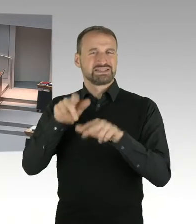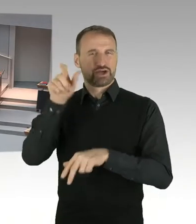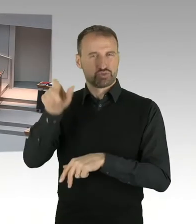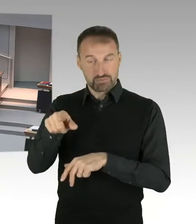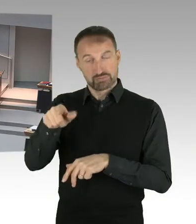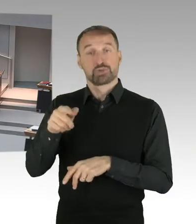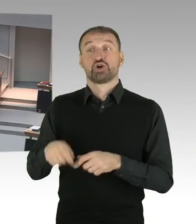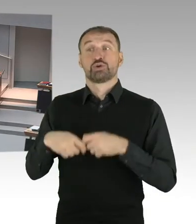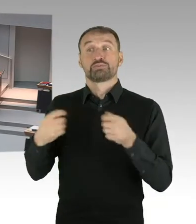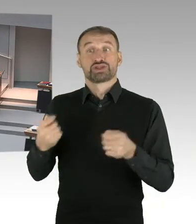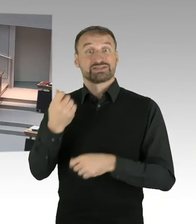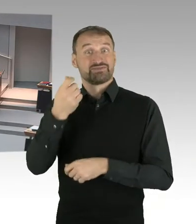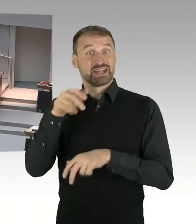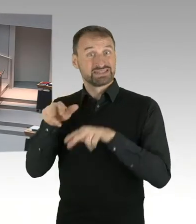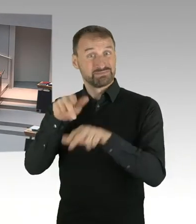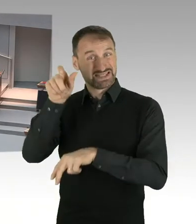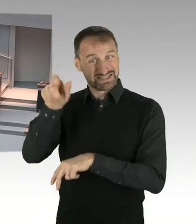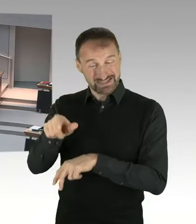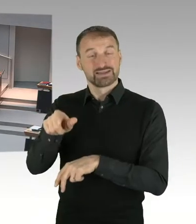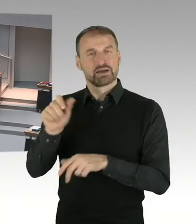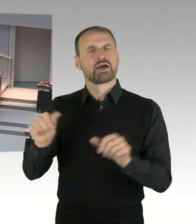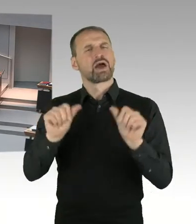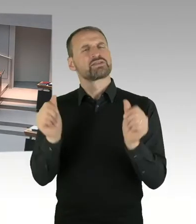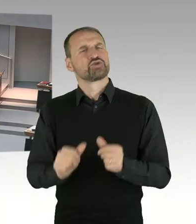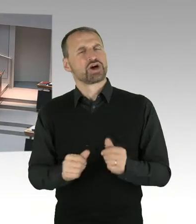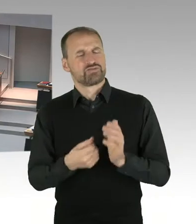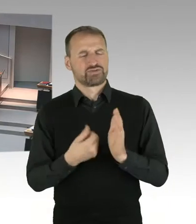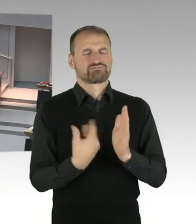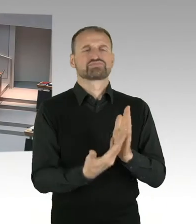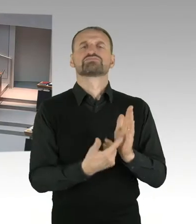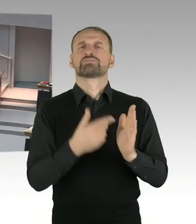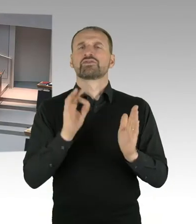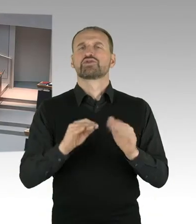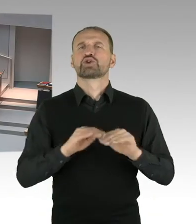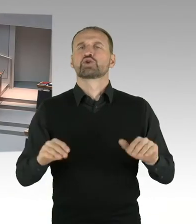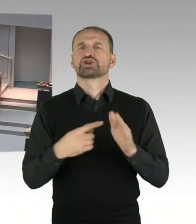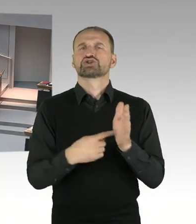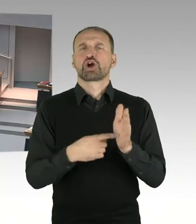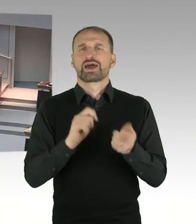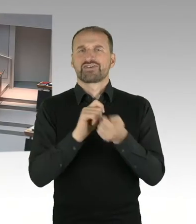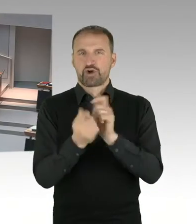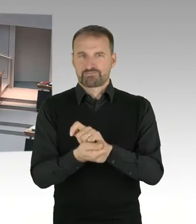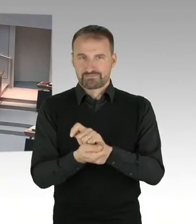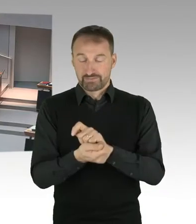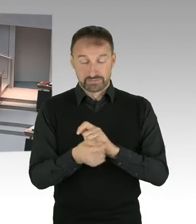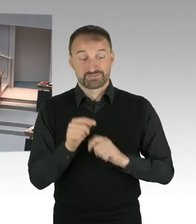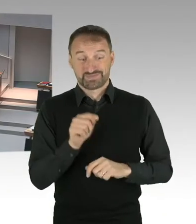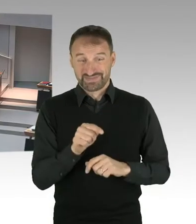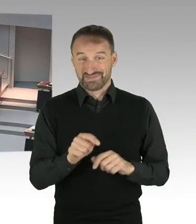Aus diesem, dieser Entwurf wird jetzt diskutiert. Und das wird wahrscheinlich dann im Februar ein Gesetzentwurf kommen und wenn der Gesetzentwurf vorliegt,